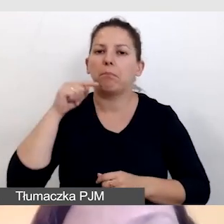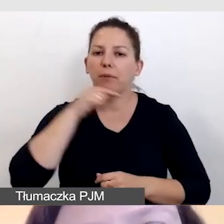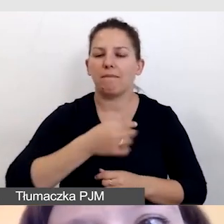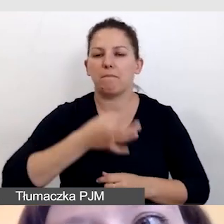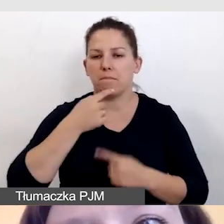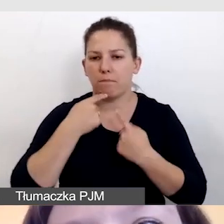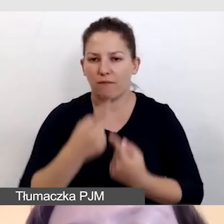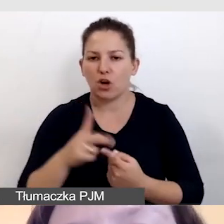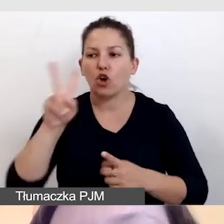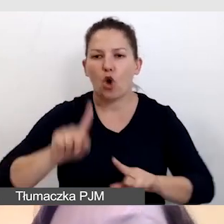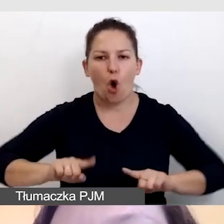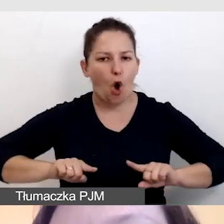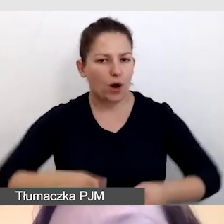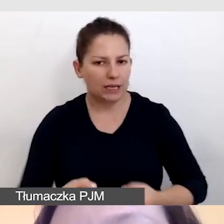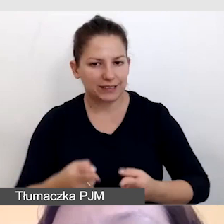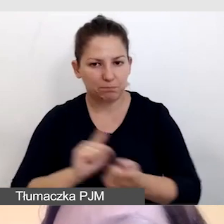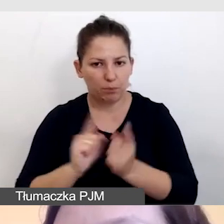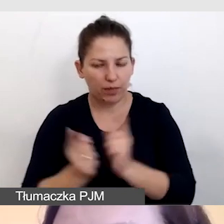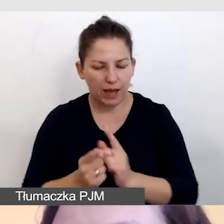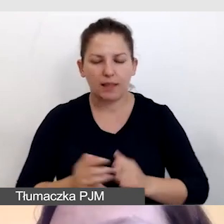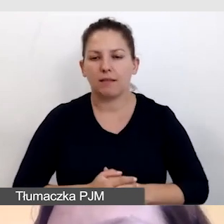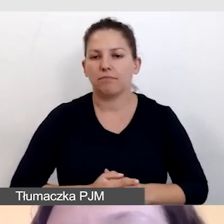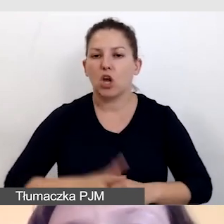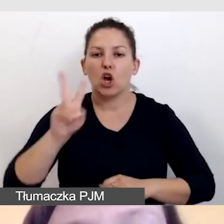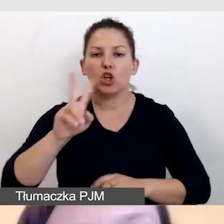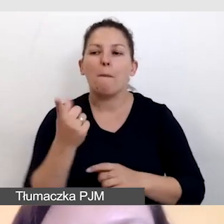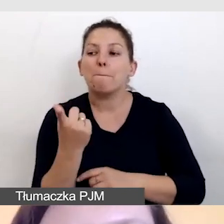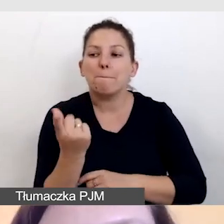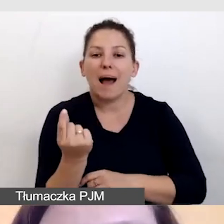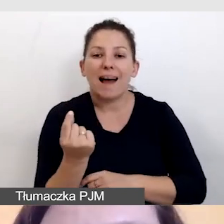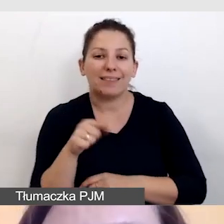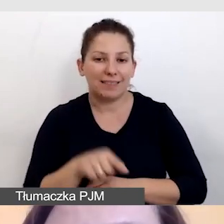kto jest organizatorem spotkania, kto jest partnerem, kto jest sponsorem.